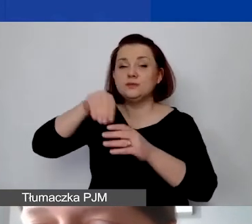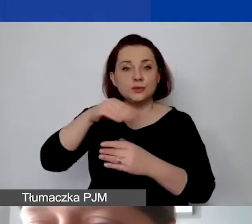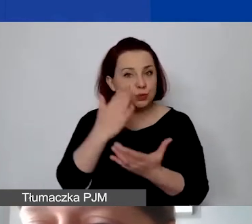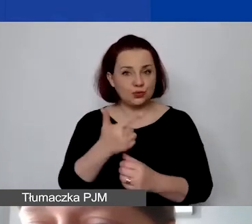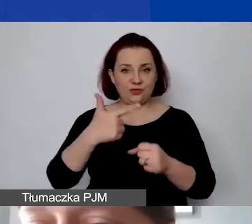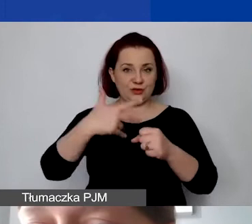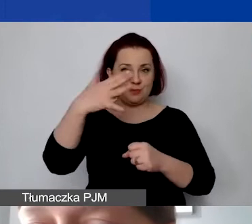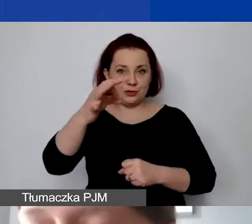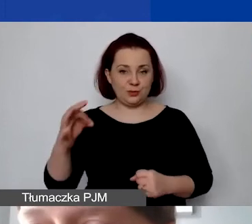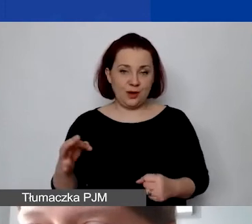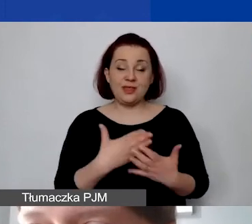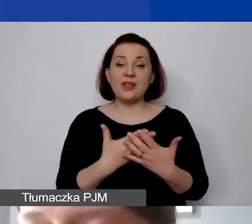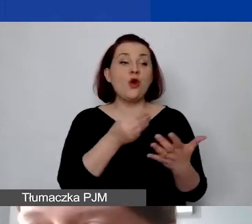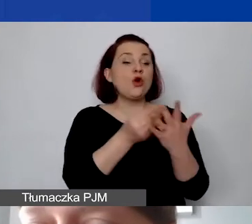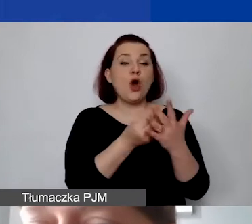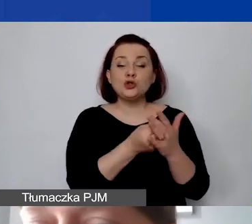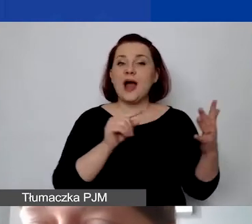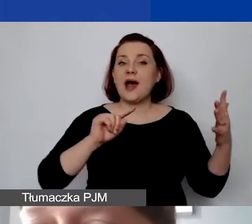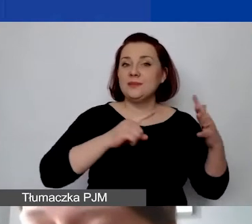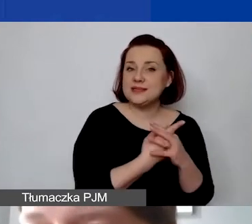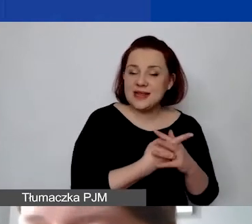W związku z tym koszty administracyjne, które ponosimy,